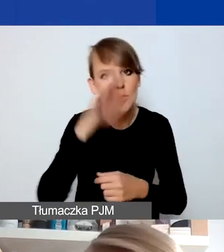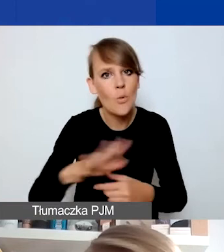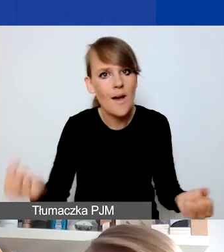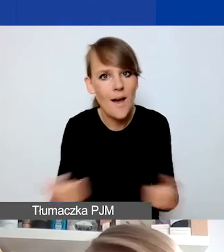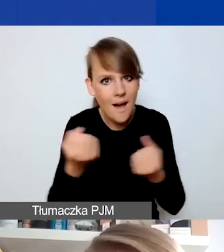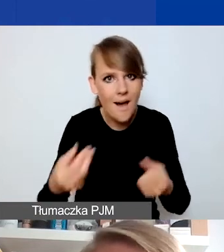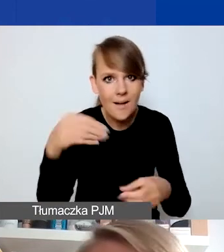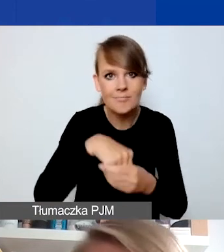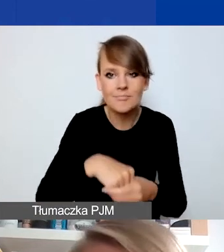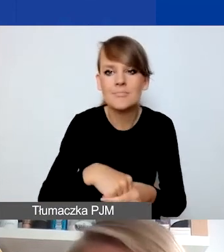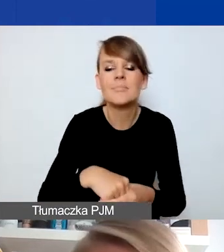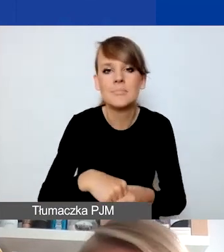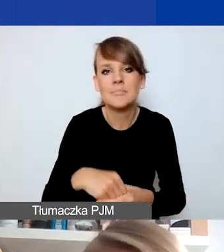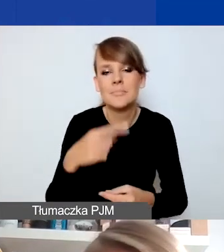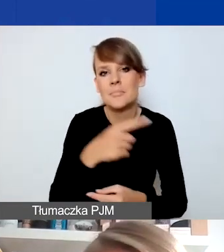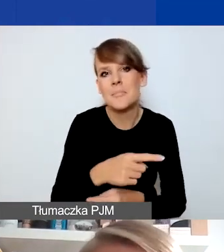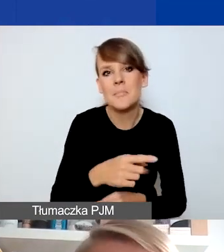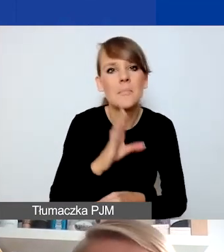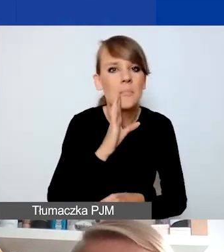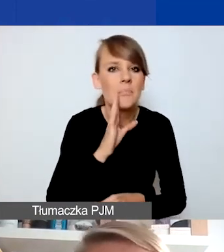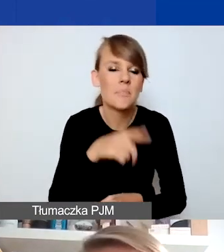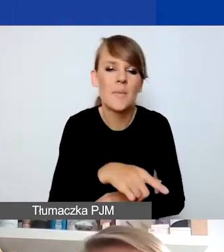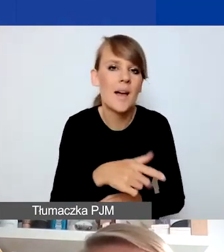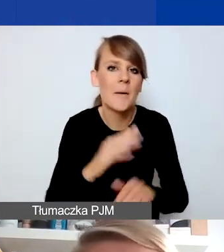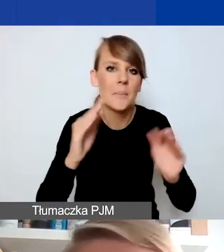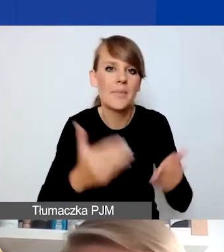który może mniej w oczywisty sposób kojarzy się z działalnością kryzysową,